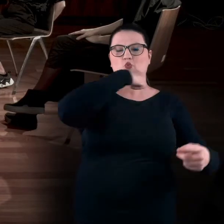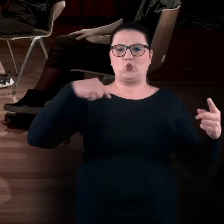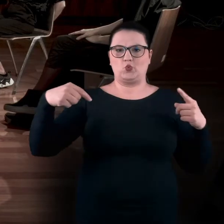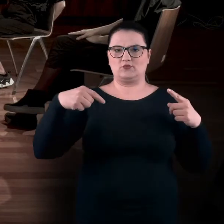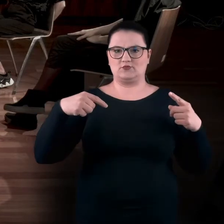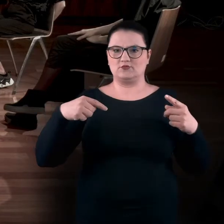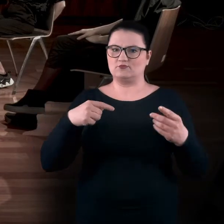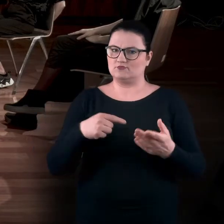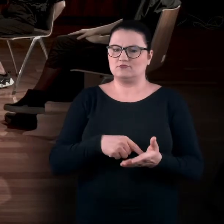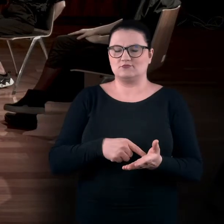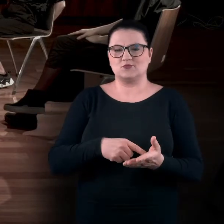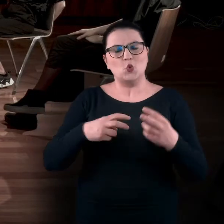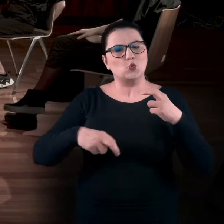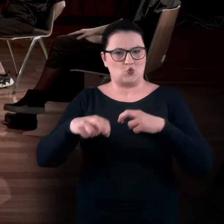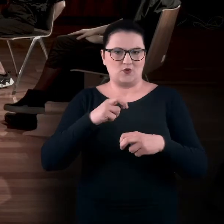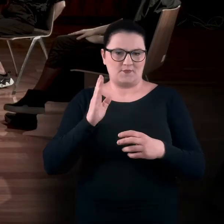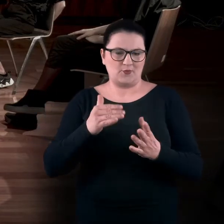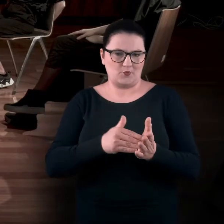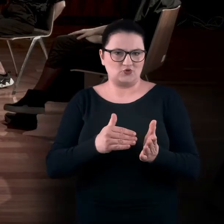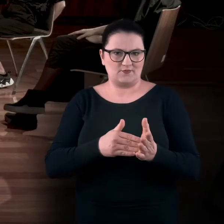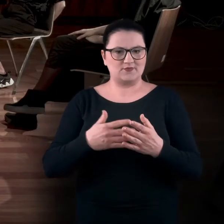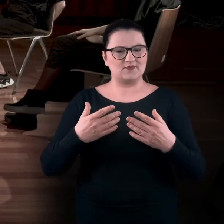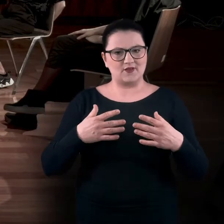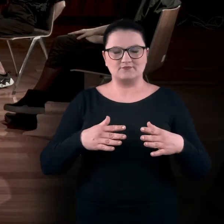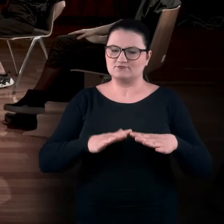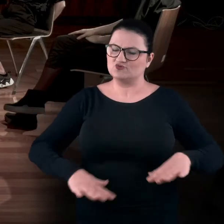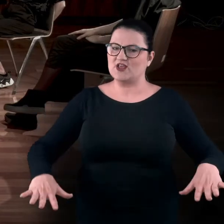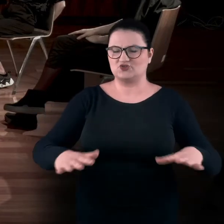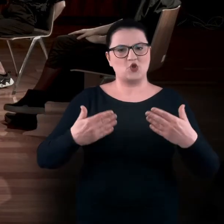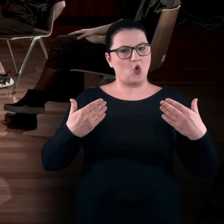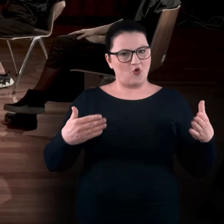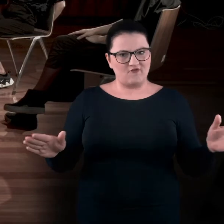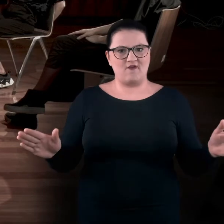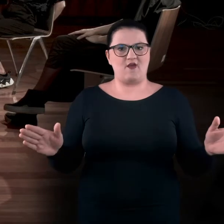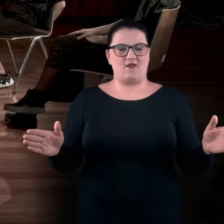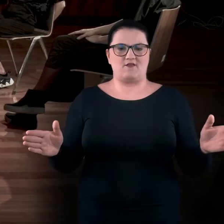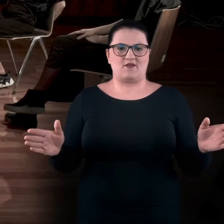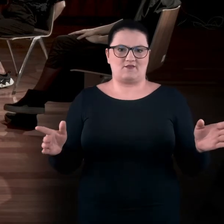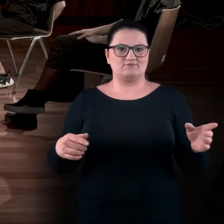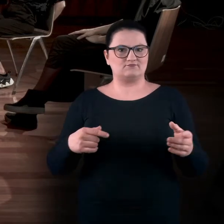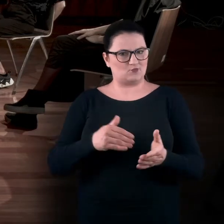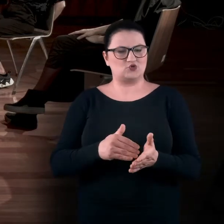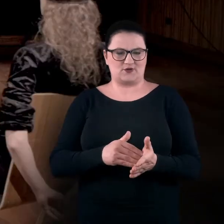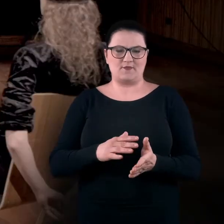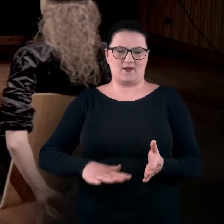To są te ruchy, które otwierają nam tę przestrzeń, do których ta przestrzeń właśnie jest potrzebna.